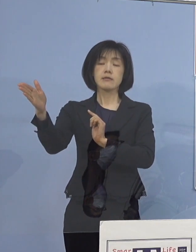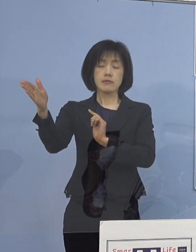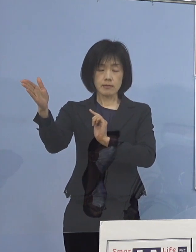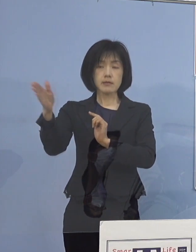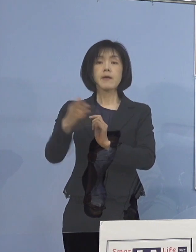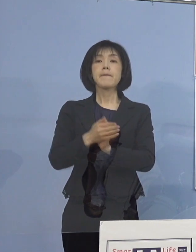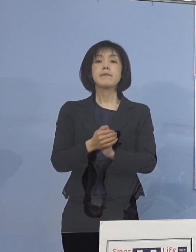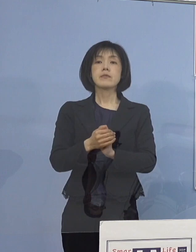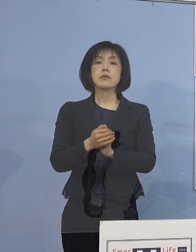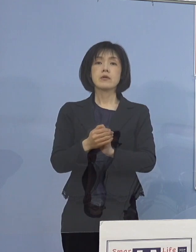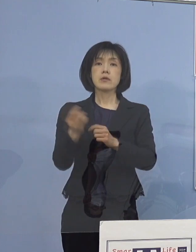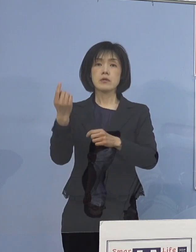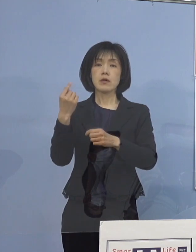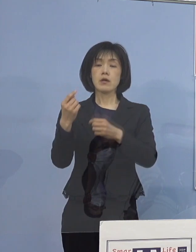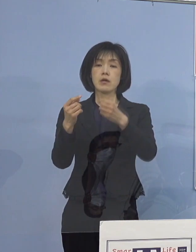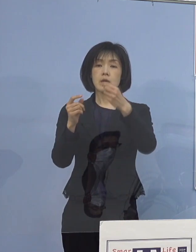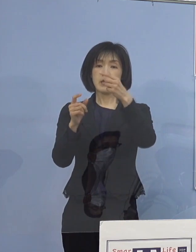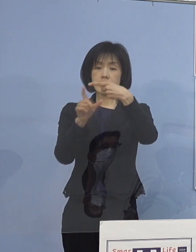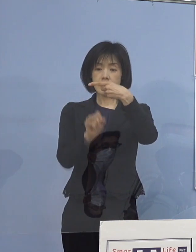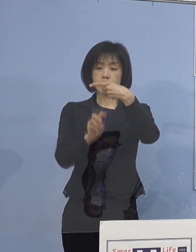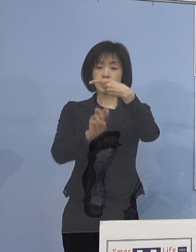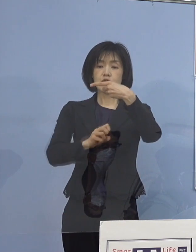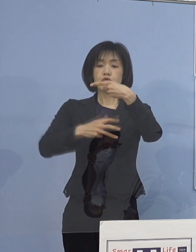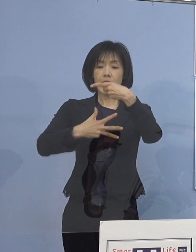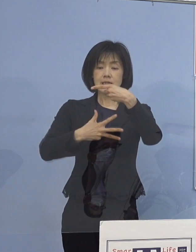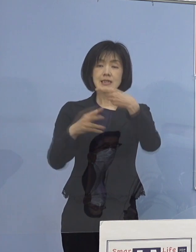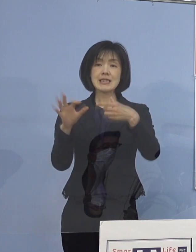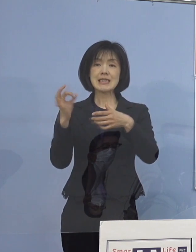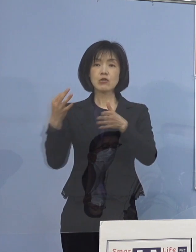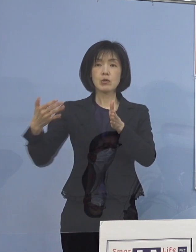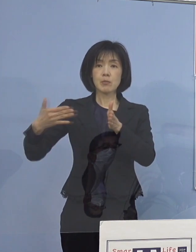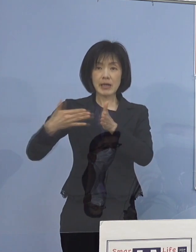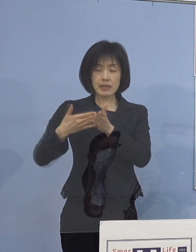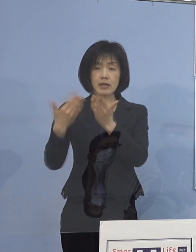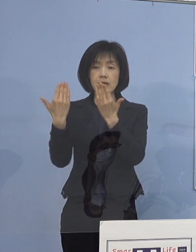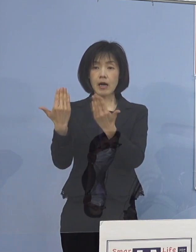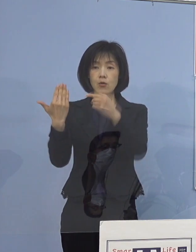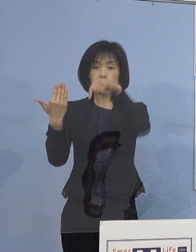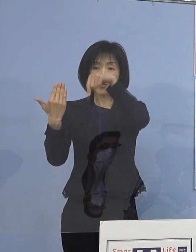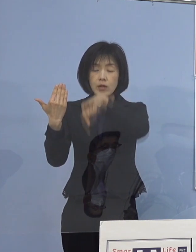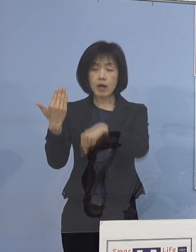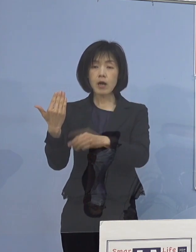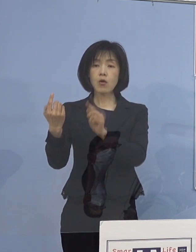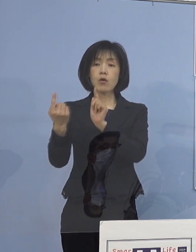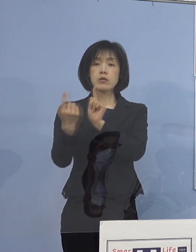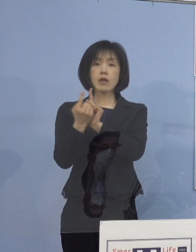28日金曜日までに 各学校での対応状況について